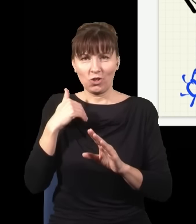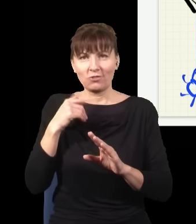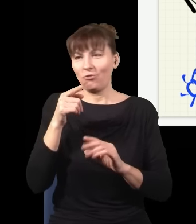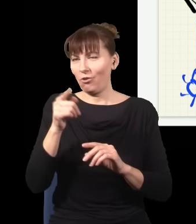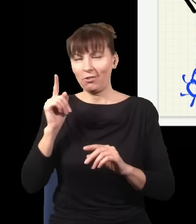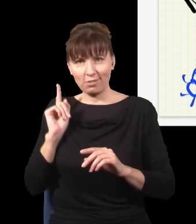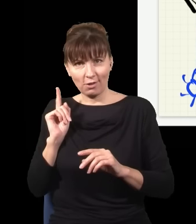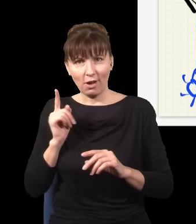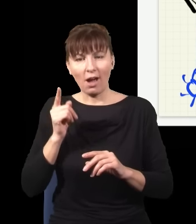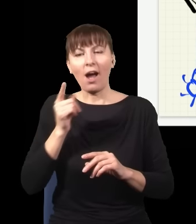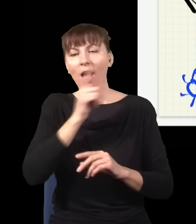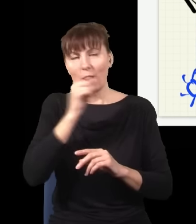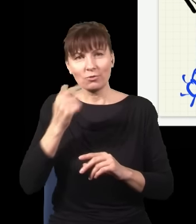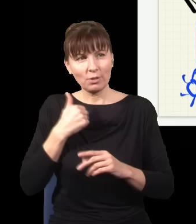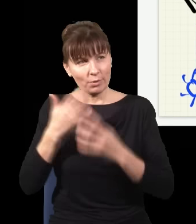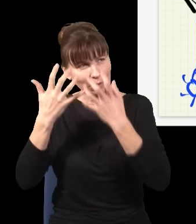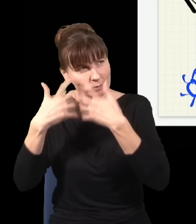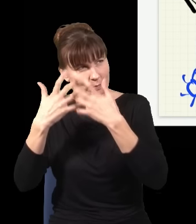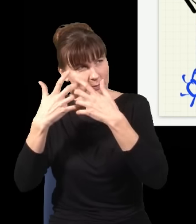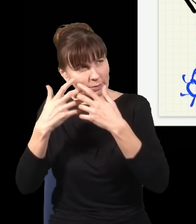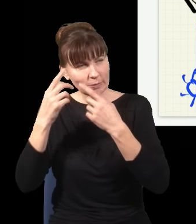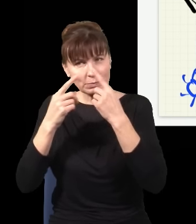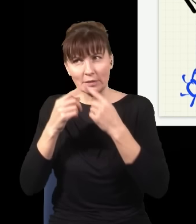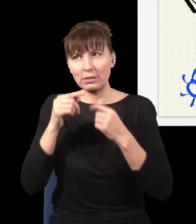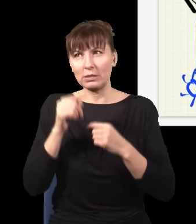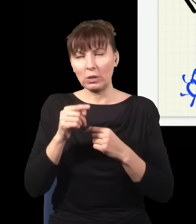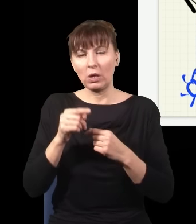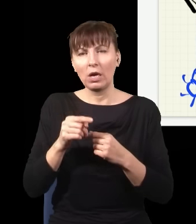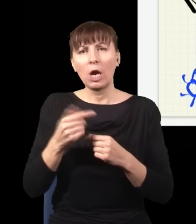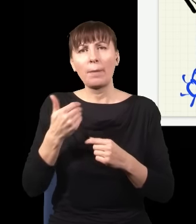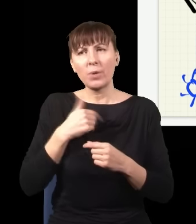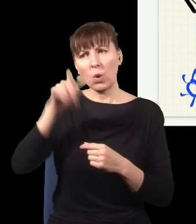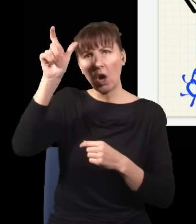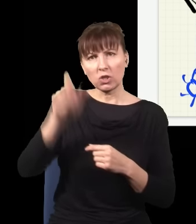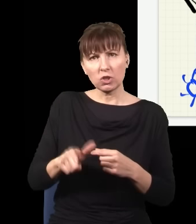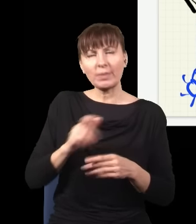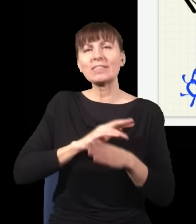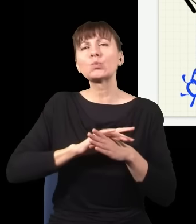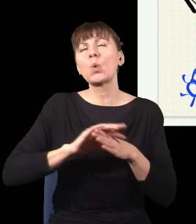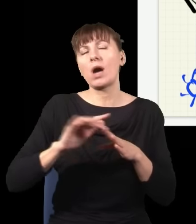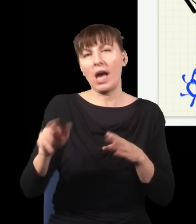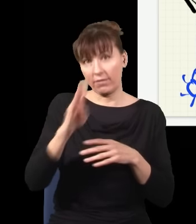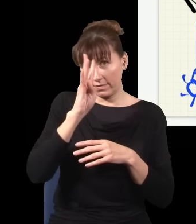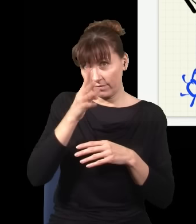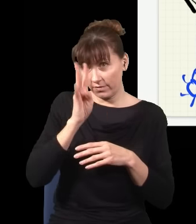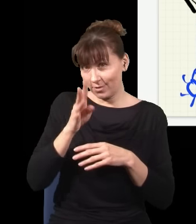Yakir Aharonov to była taka główna osoba, która tym rządziła, słynny fizyk, który bardzo wiele ciekawych rzeczy zrobił.